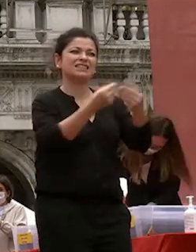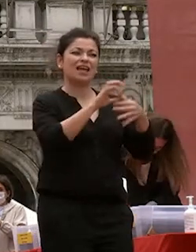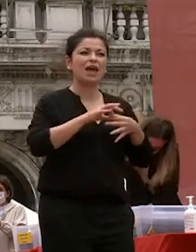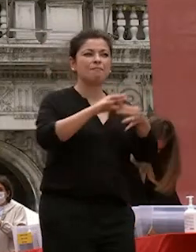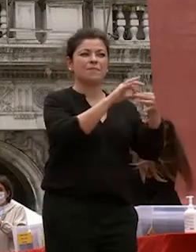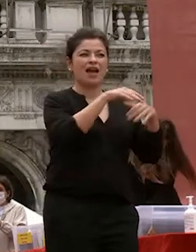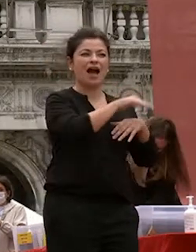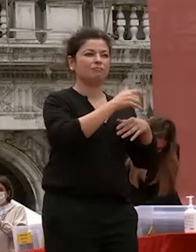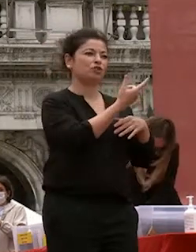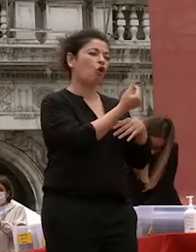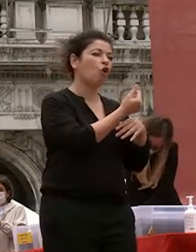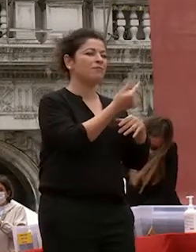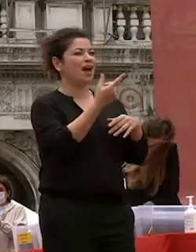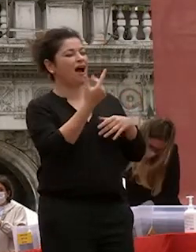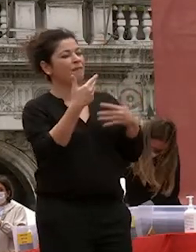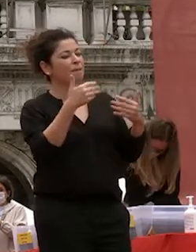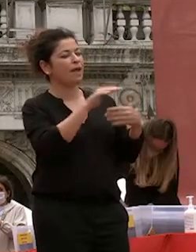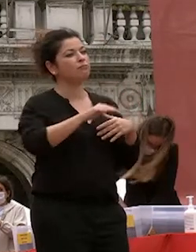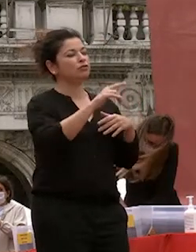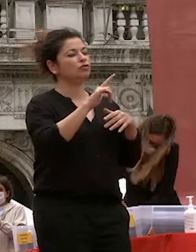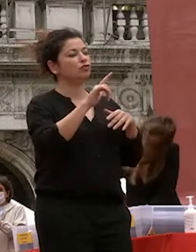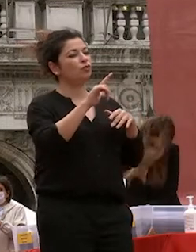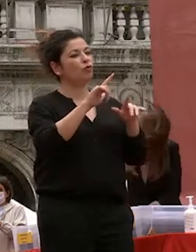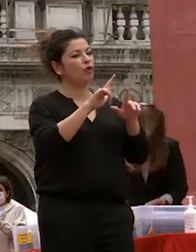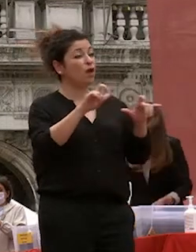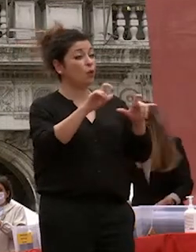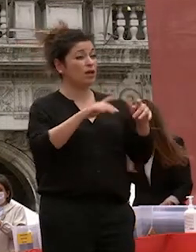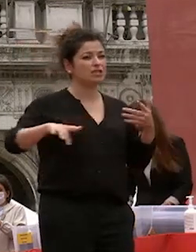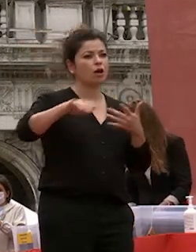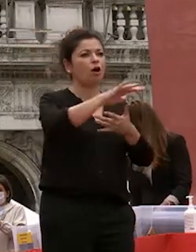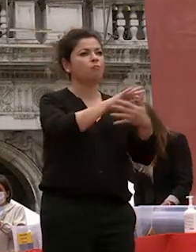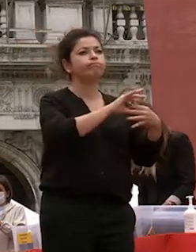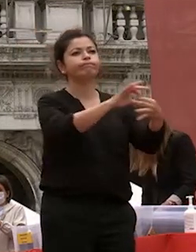formare giovani preparati ad affrontare un mondo sempre più complesso e